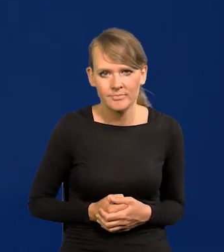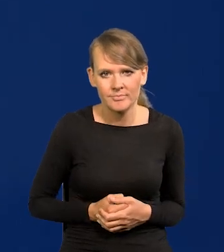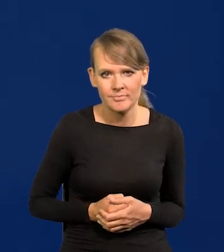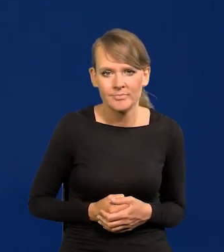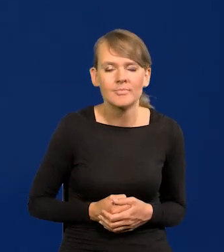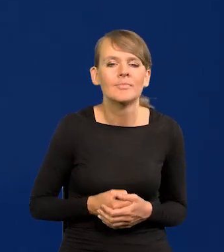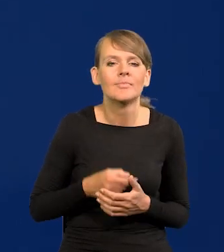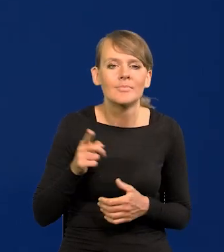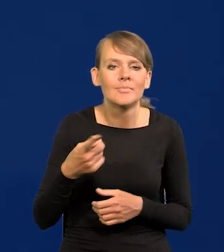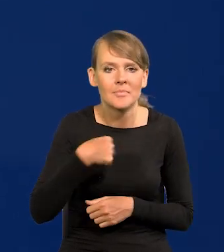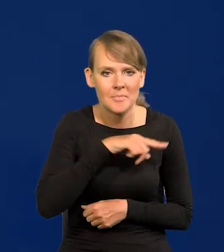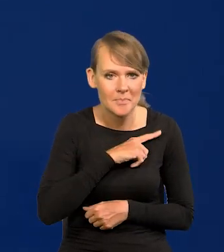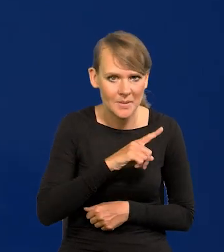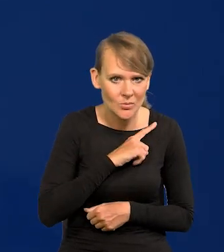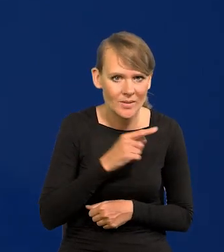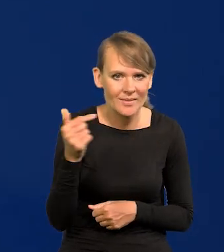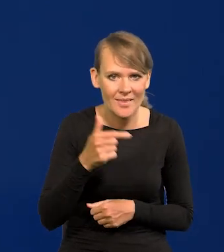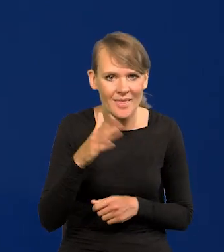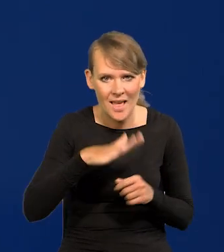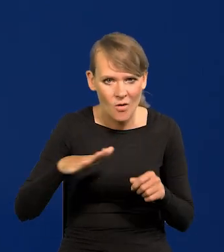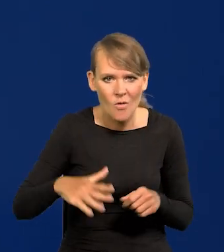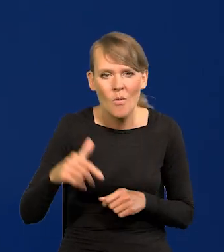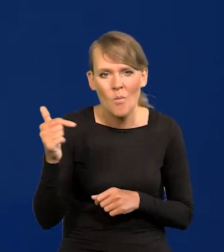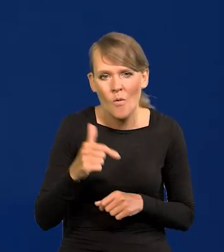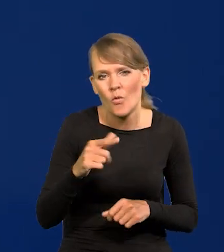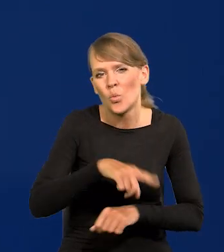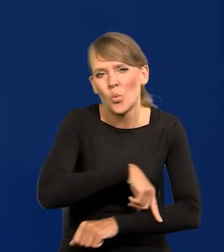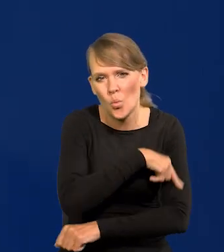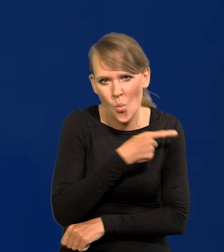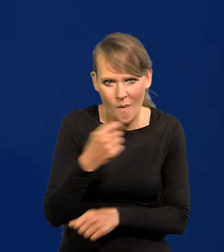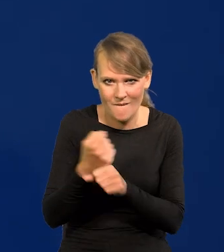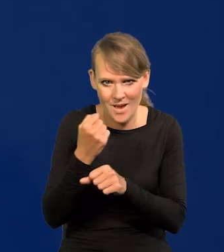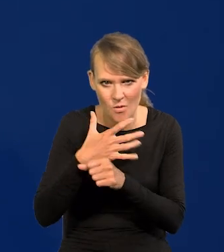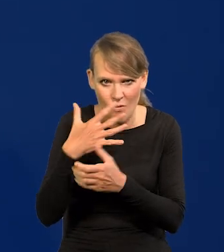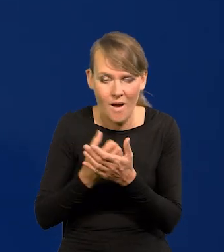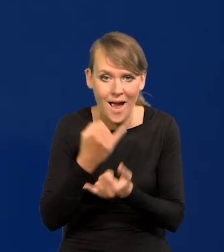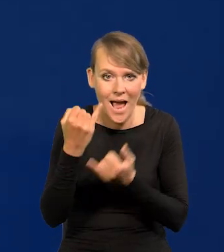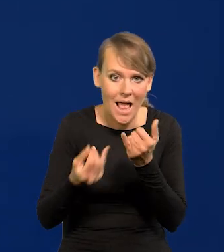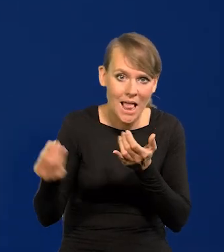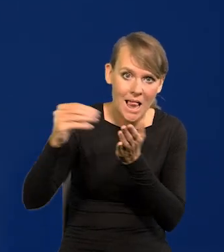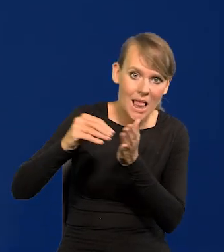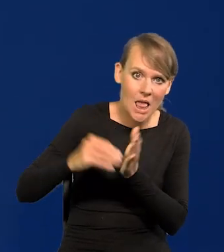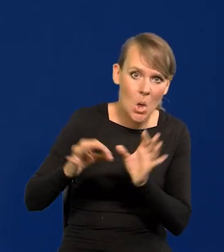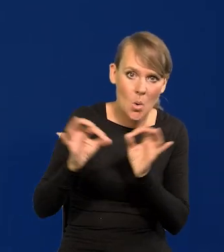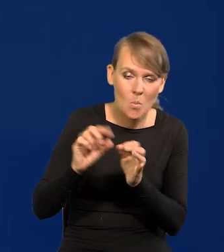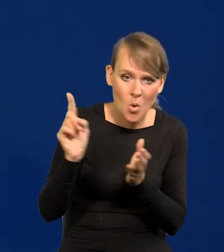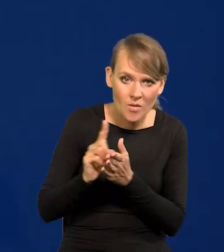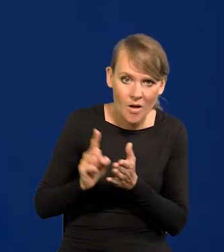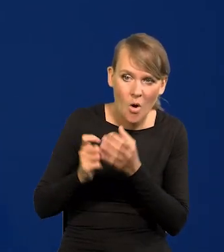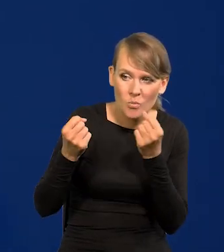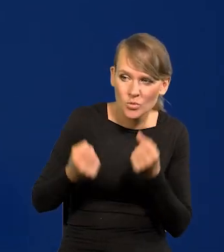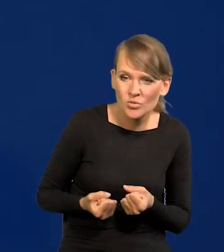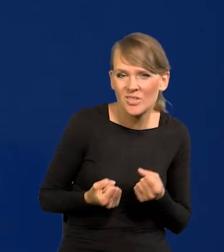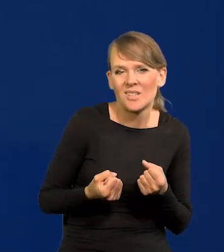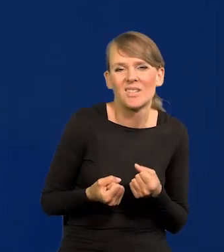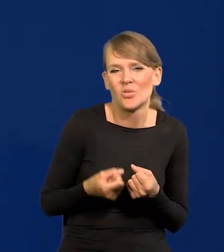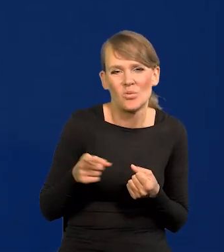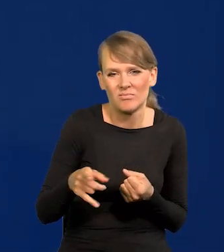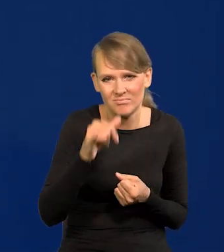Pilnując interesów narodowych powinniśmy jak najdłużej z węgla korzystać, no ale oczywiście jak są na to nakładane jakieś straszne podatki i obciążenia, to jest niemożliwe.